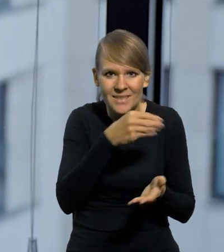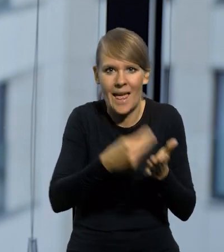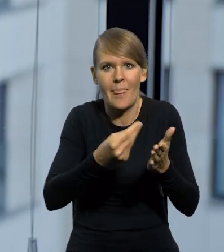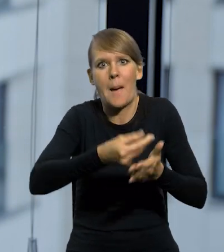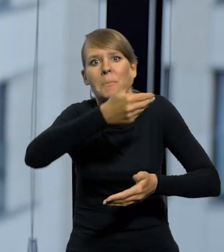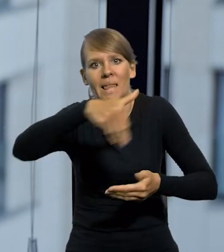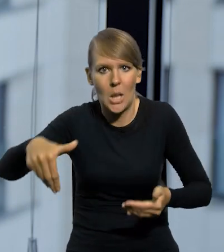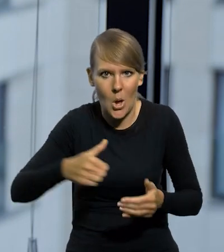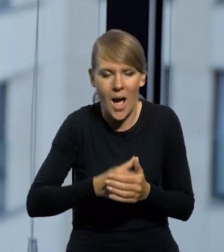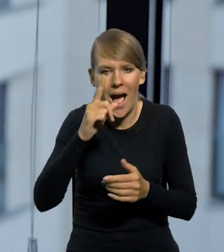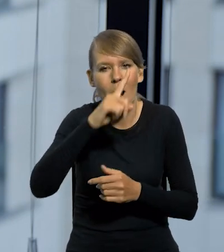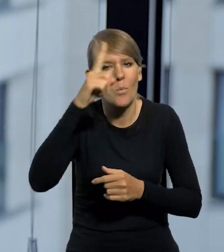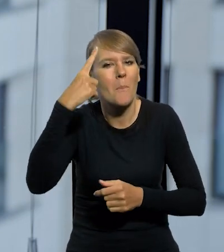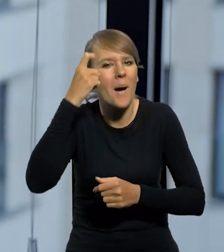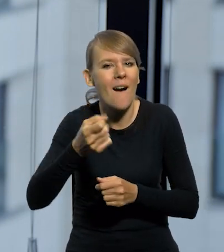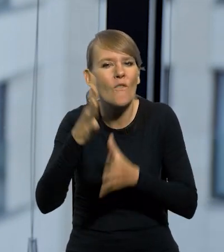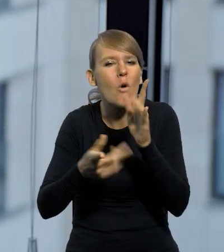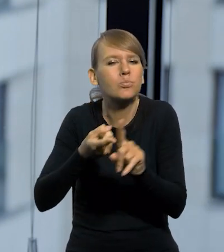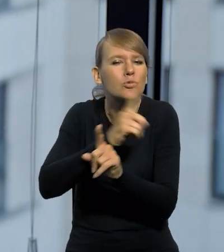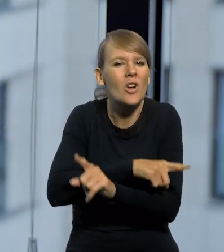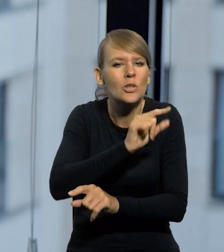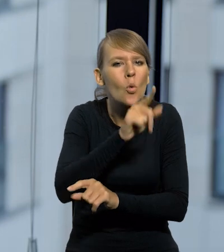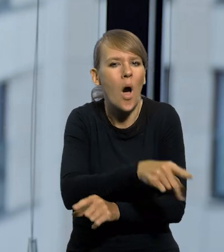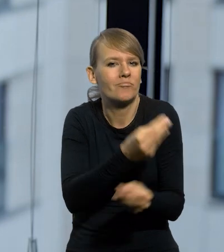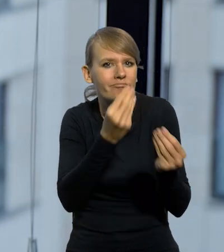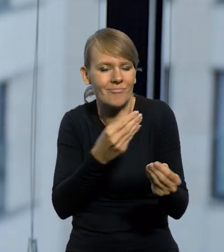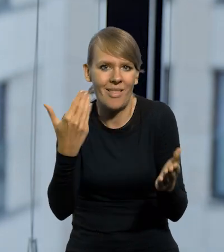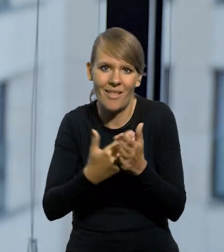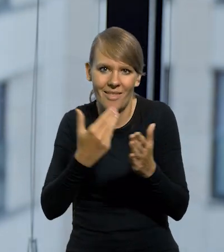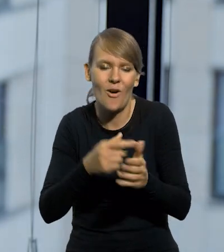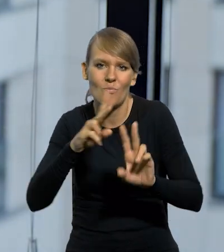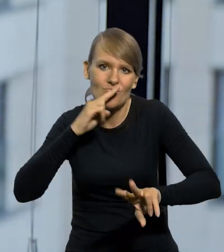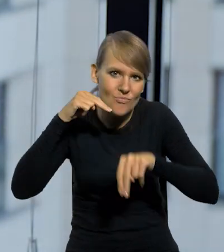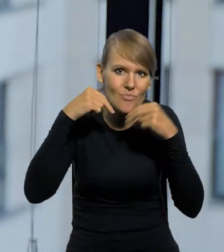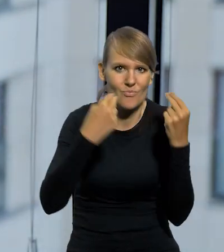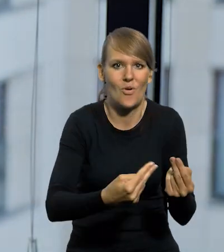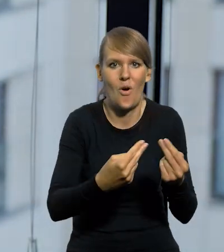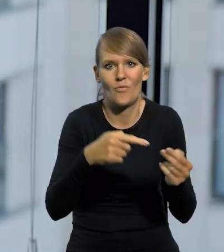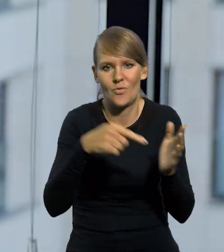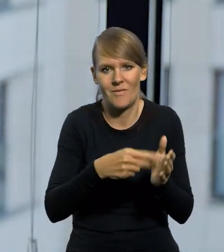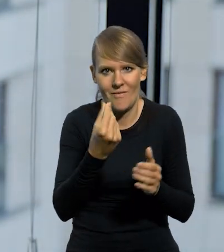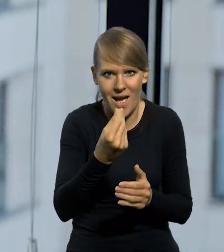Ale ludzie pamiętali o tym prestiżowym złotym sprzed wojny i do tego przywrócono właśnie tę walutę.